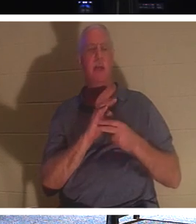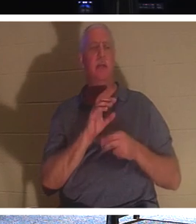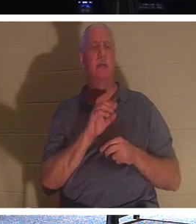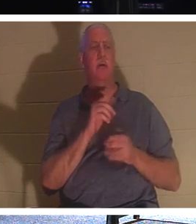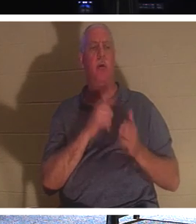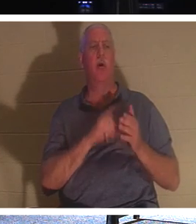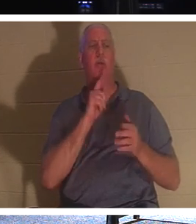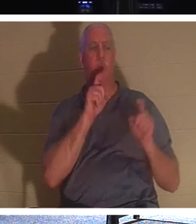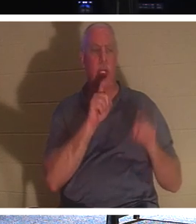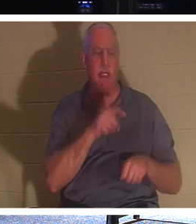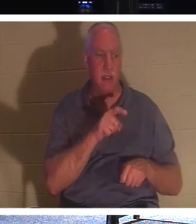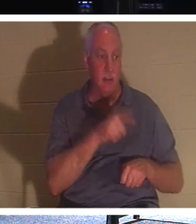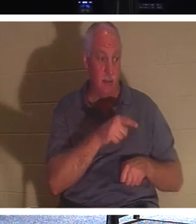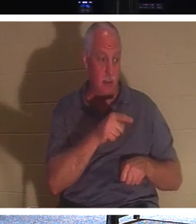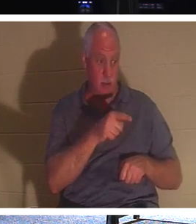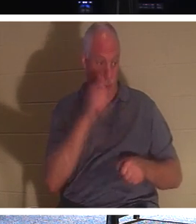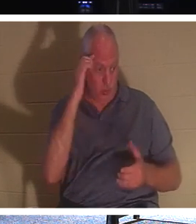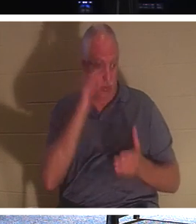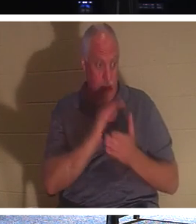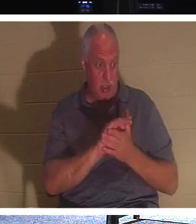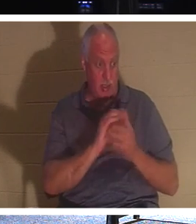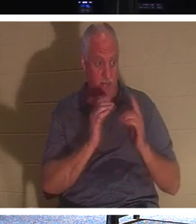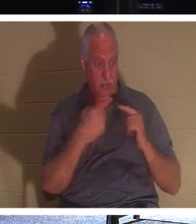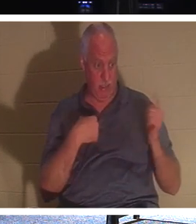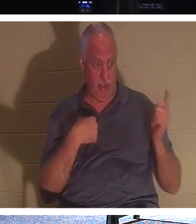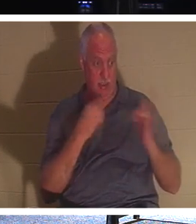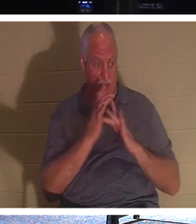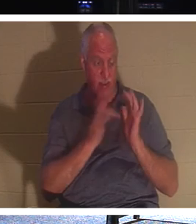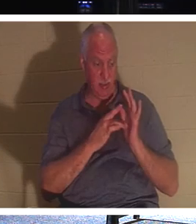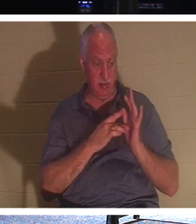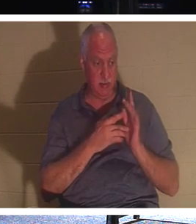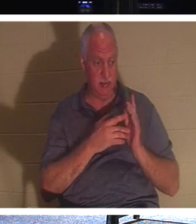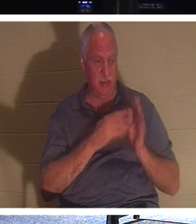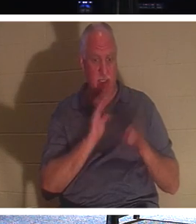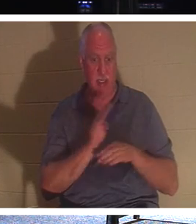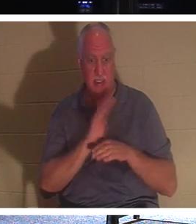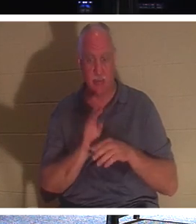你作为一个信徒真正需要的是什么。 他对这个人说，听着，让我们趁着人们